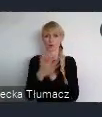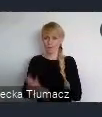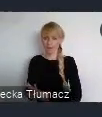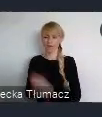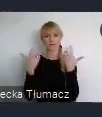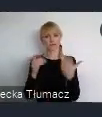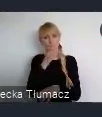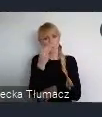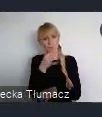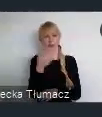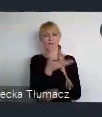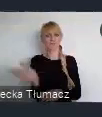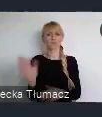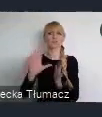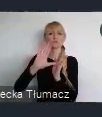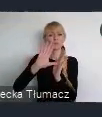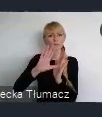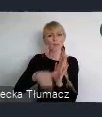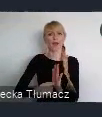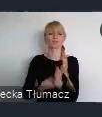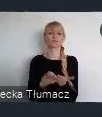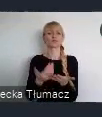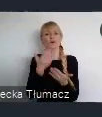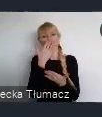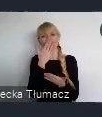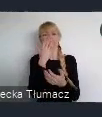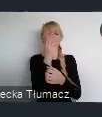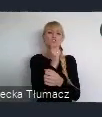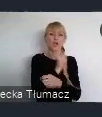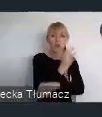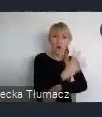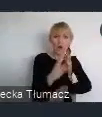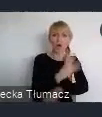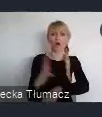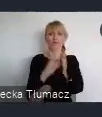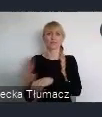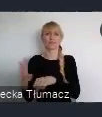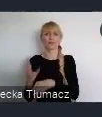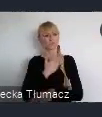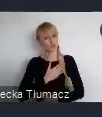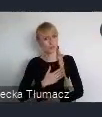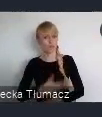zielonych, produktywnych. Te wspomniane 3 wymiary mają przyczynić się